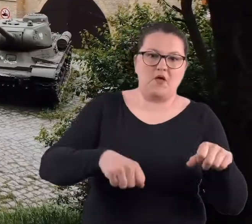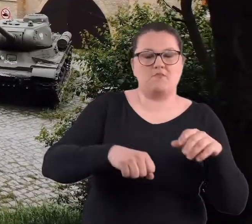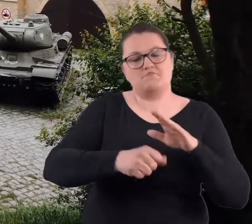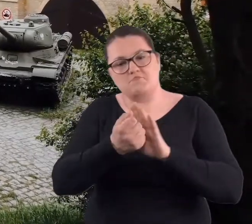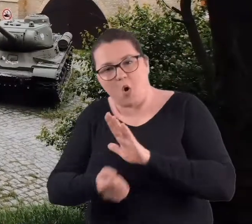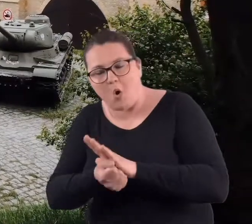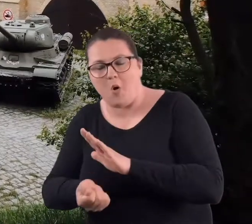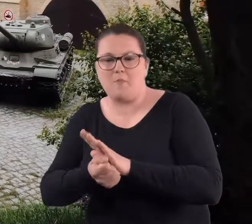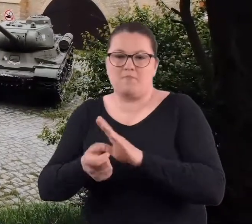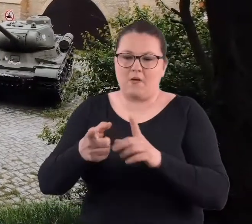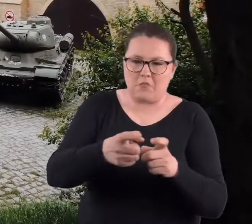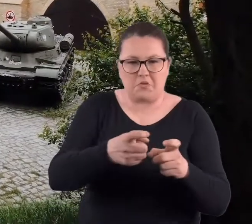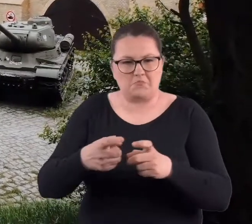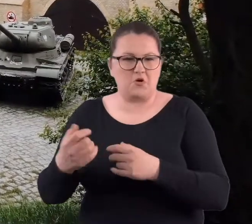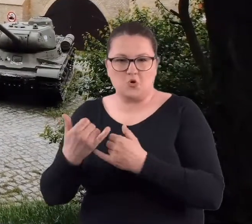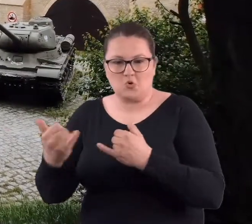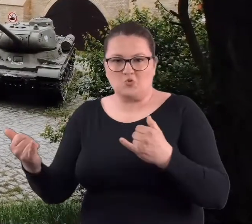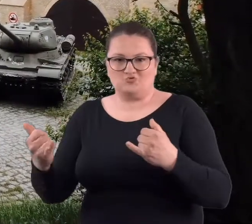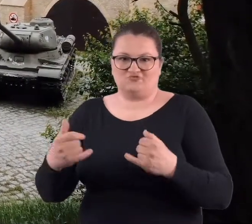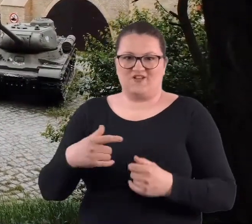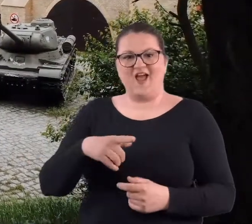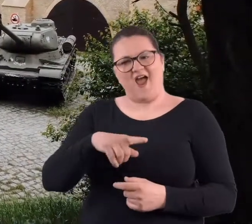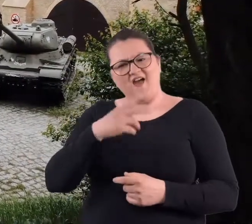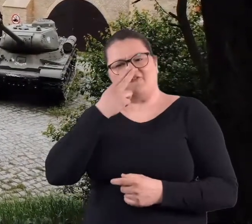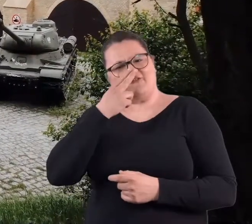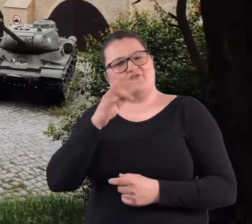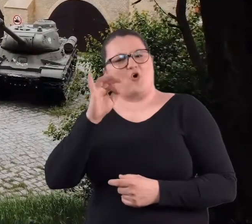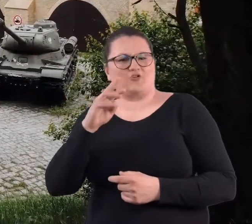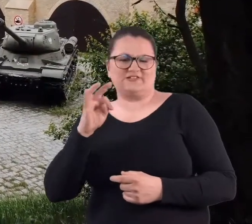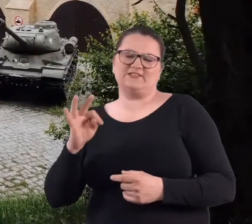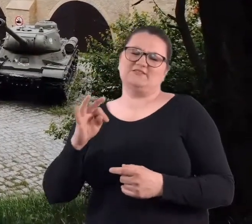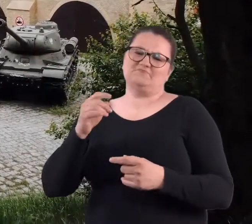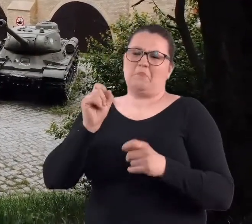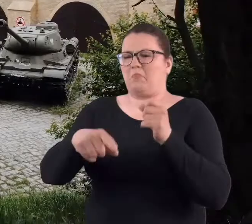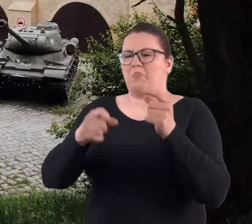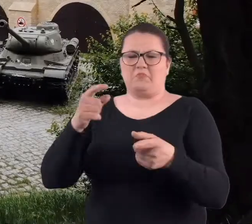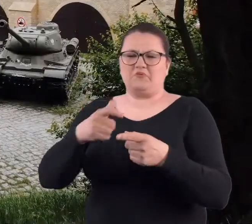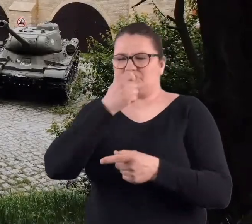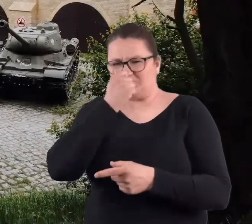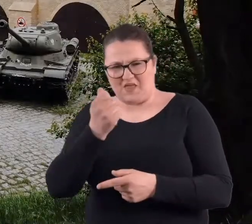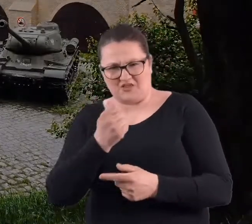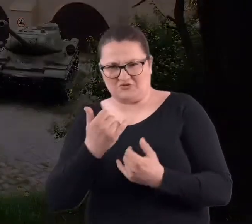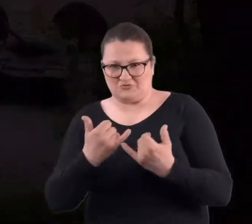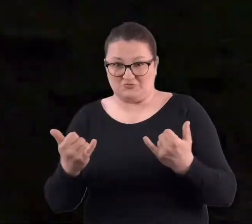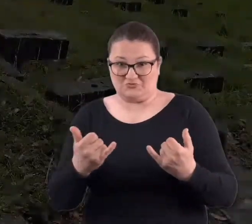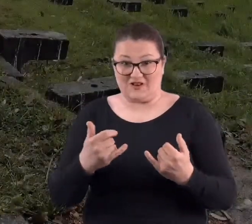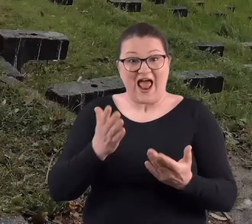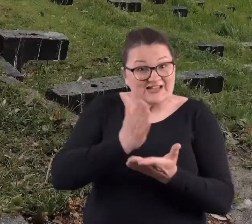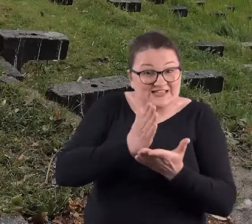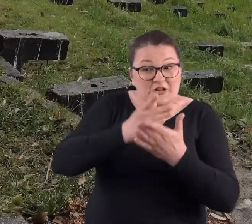No, ale trafialiśmy na śmieci w tych fortach, a nie